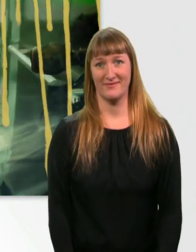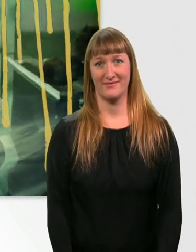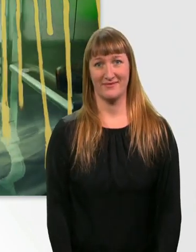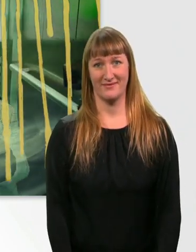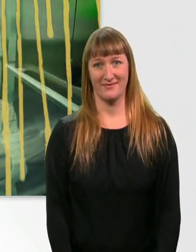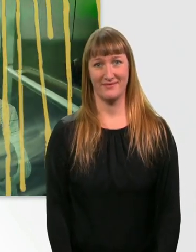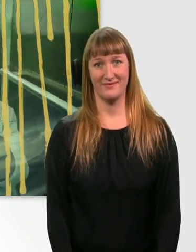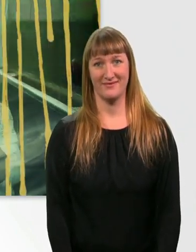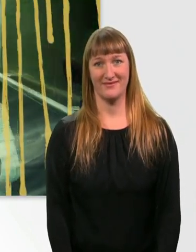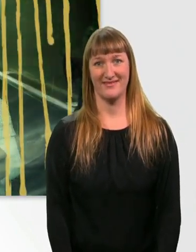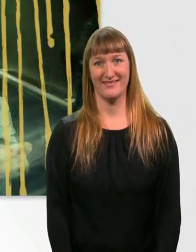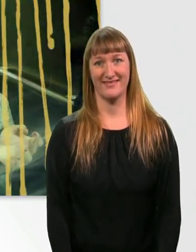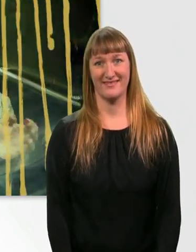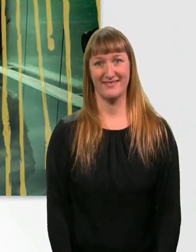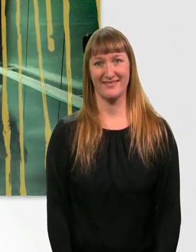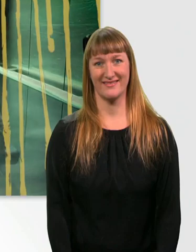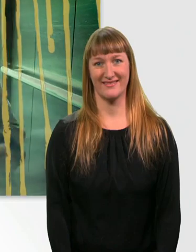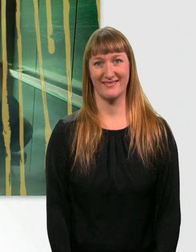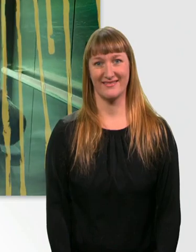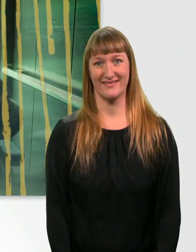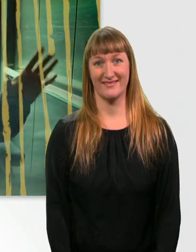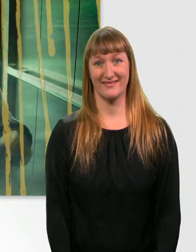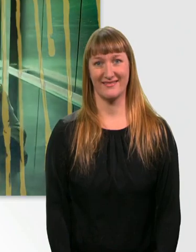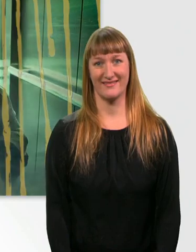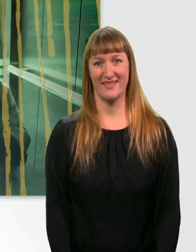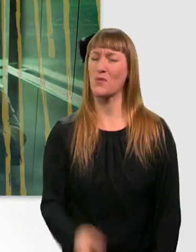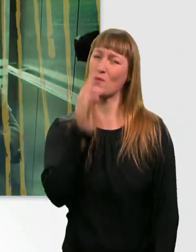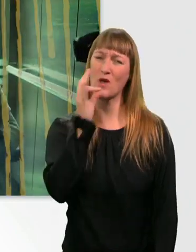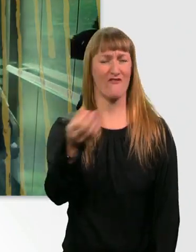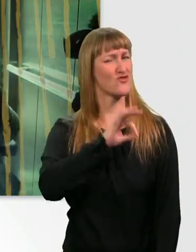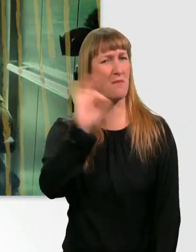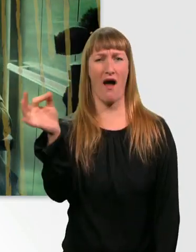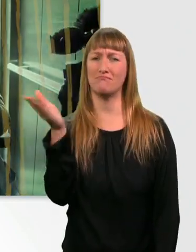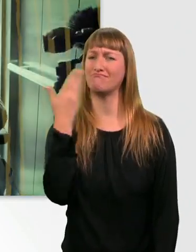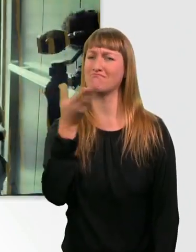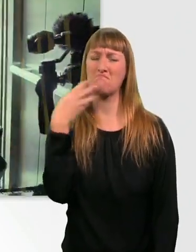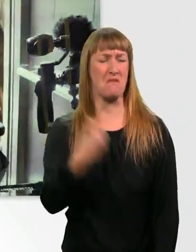Schön. Mh, es riecht wirklich köstlich. (hustet)